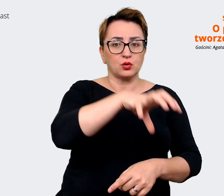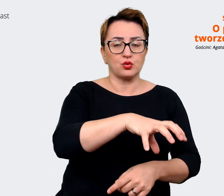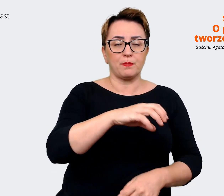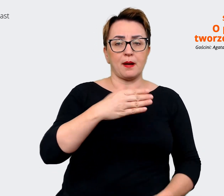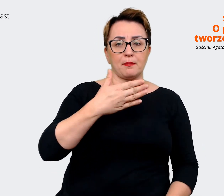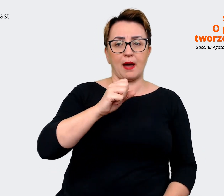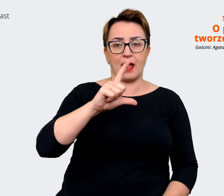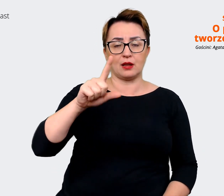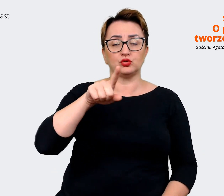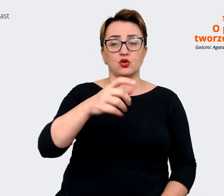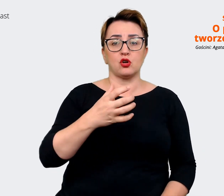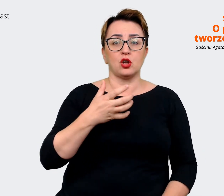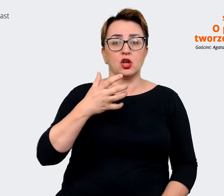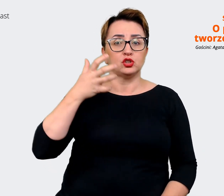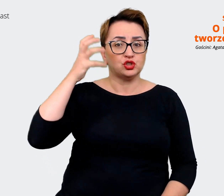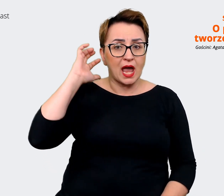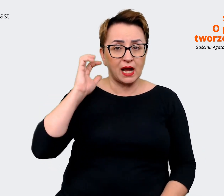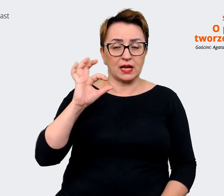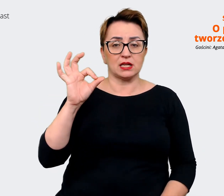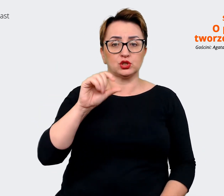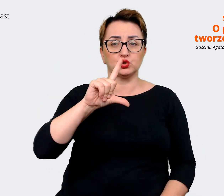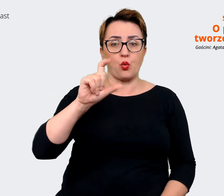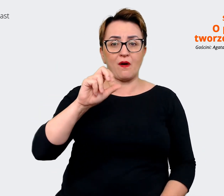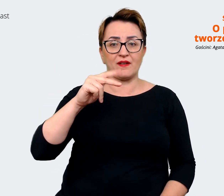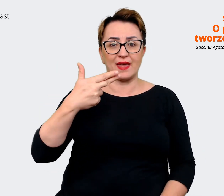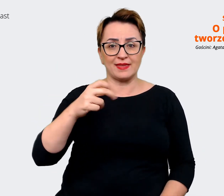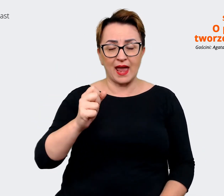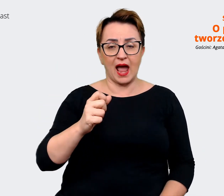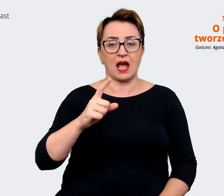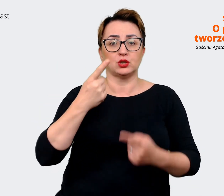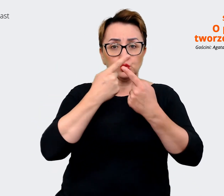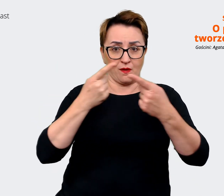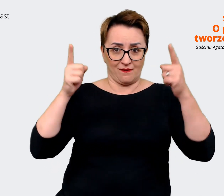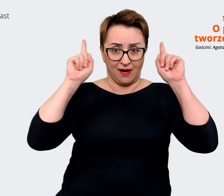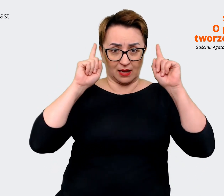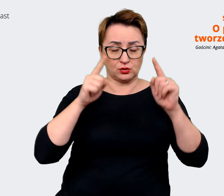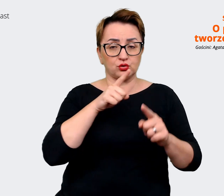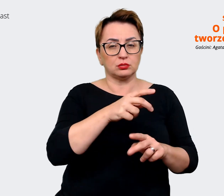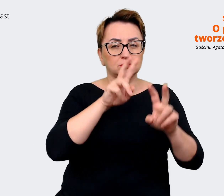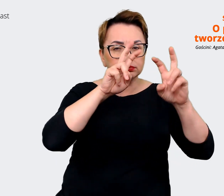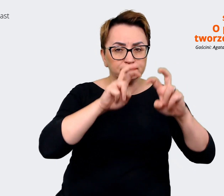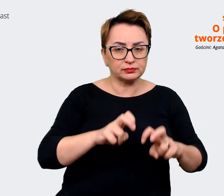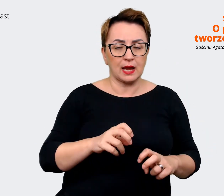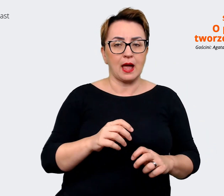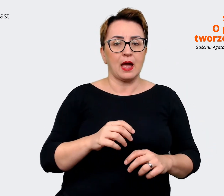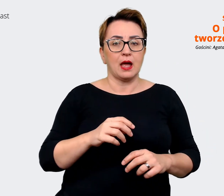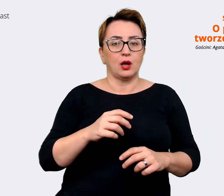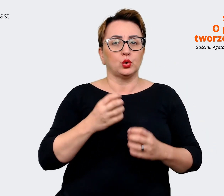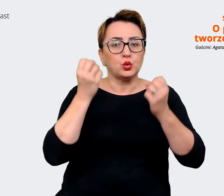Słowacji. Tutaj wzięliśmy pod uwagę analizę badania kulturowego jakie się odbyło. Wnioski,